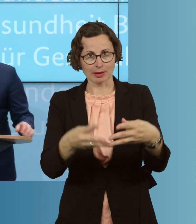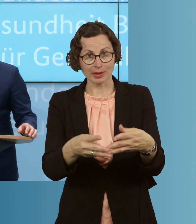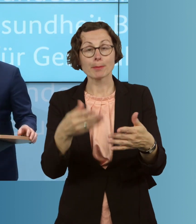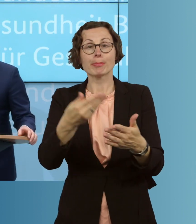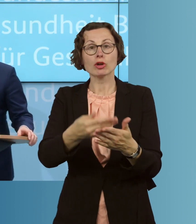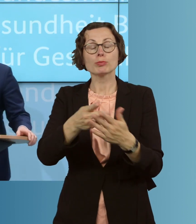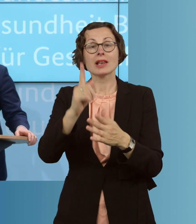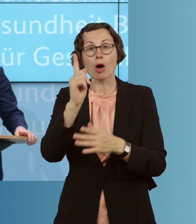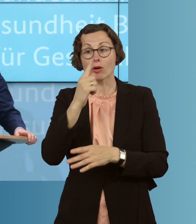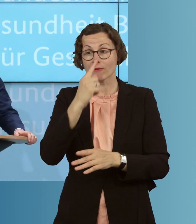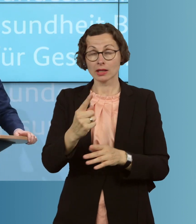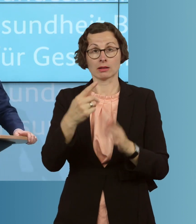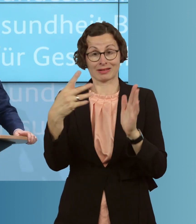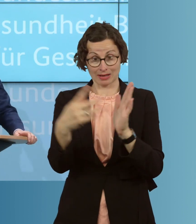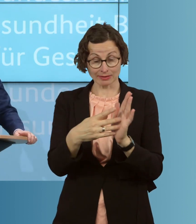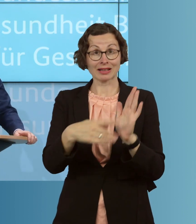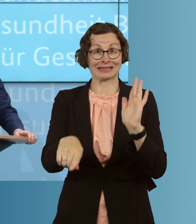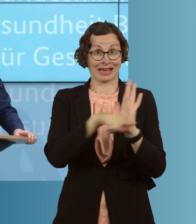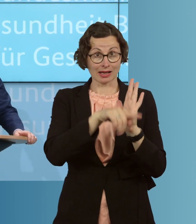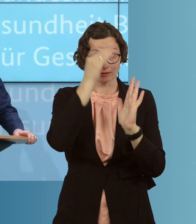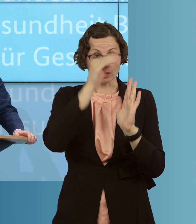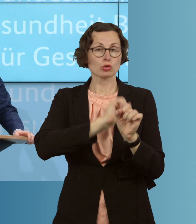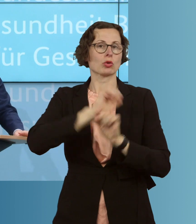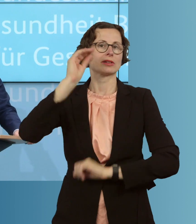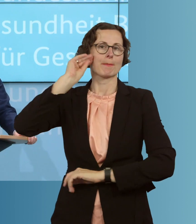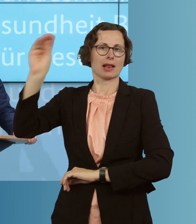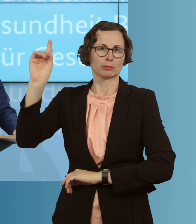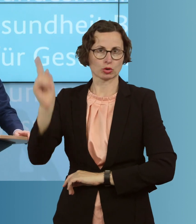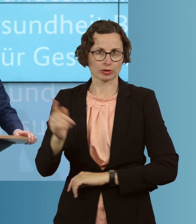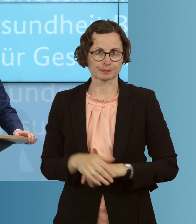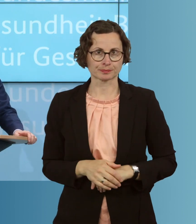für negative Testergebnisse ein. Wir werden, zweitens, diejenigen